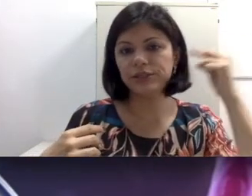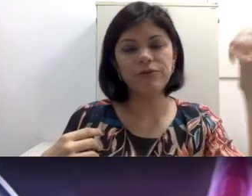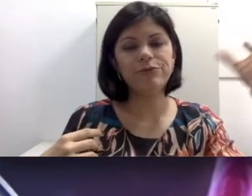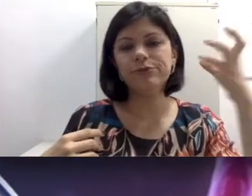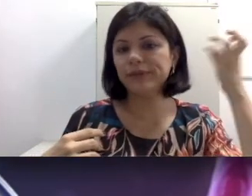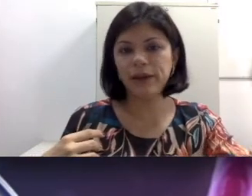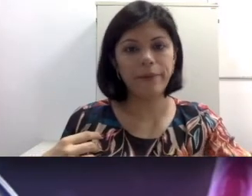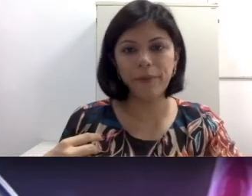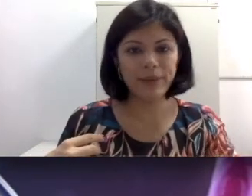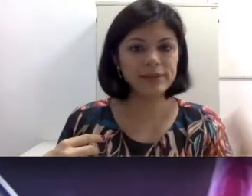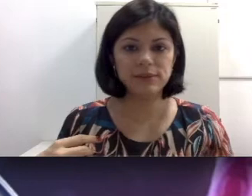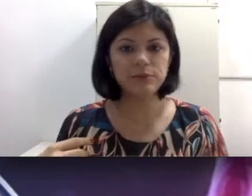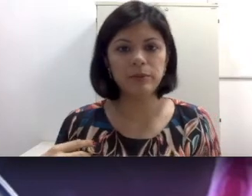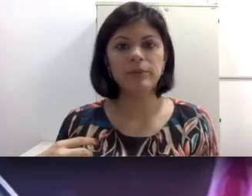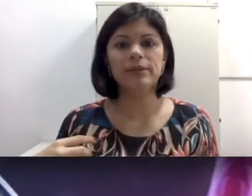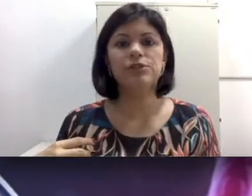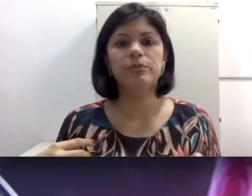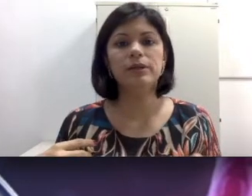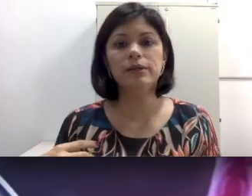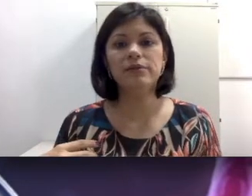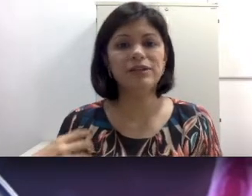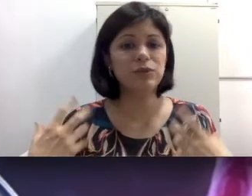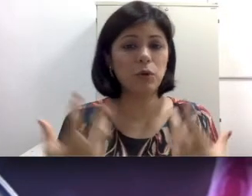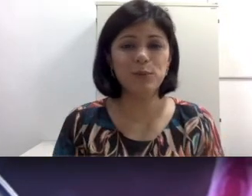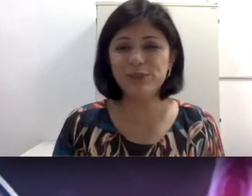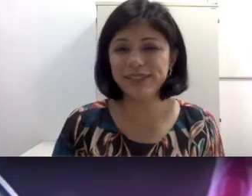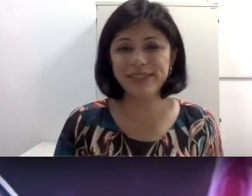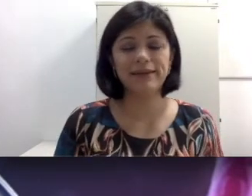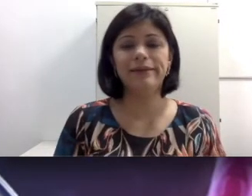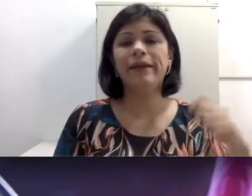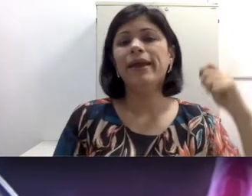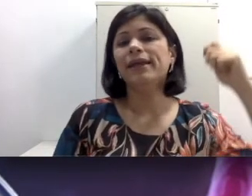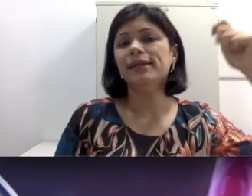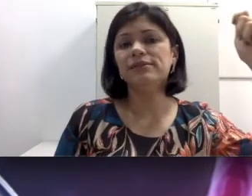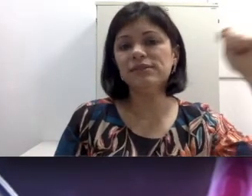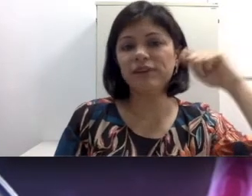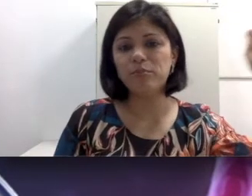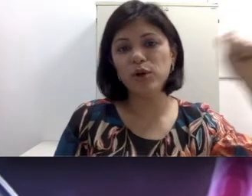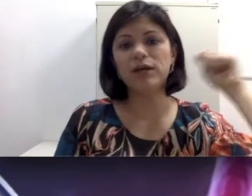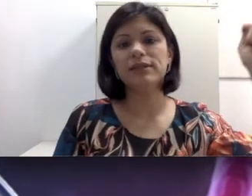fundo, até romper uma membrana timpânica e faz um acúmulo de cera e vai empurrando